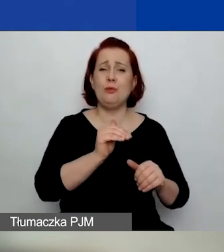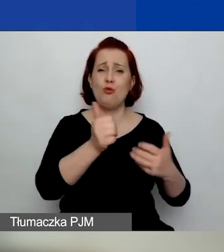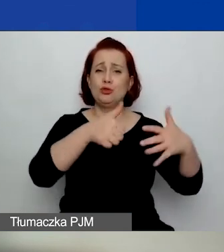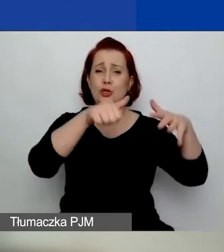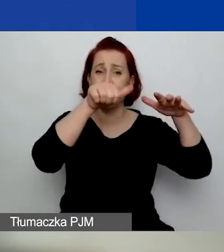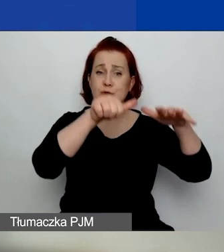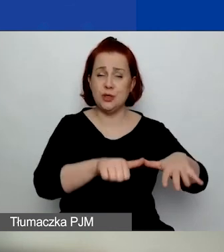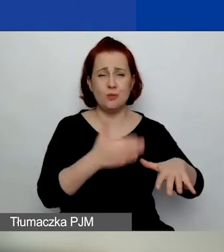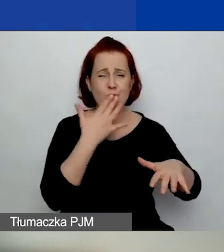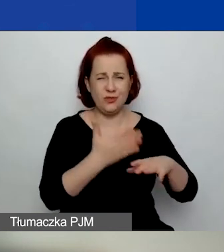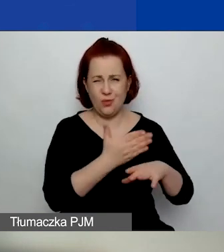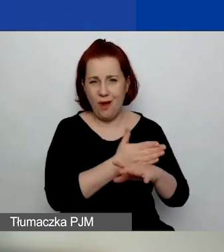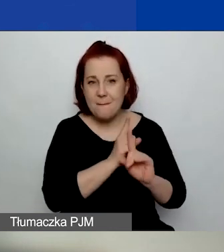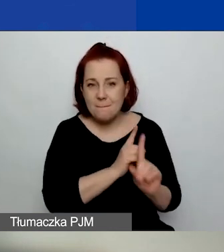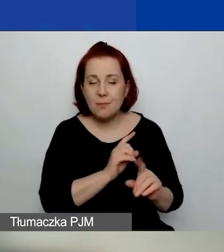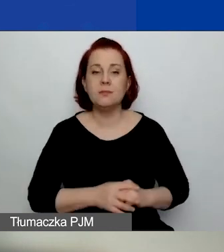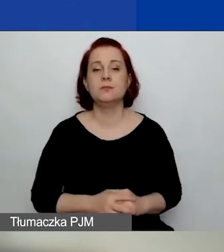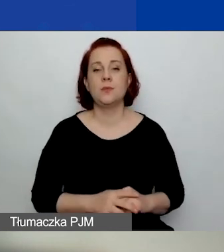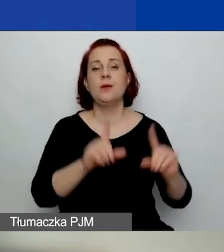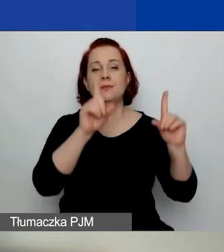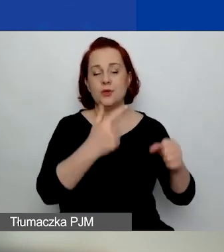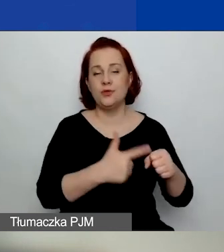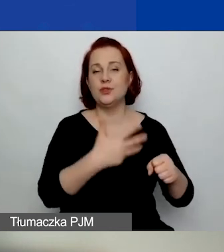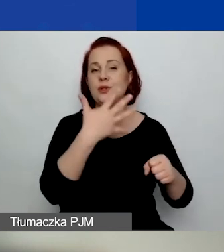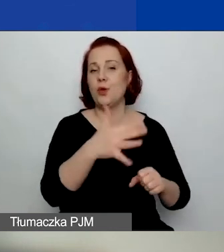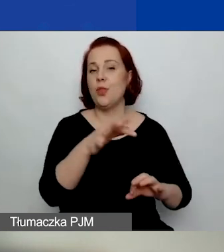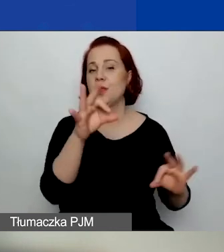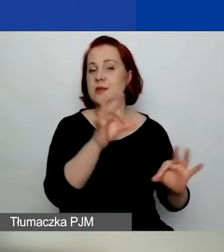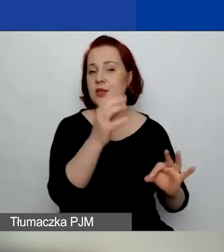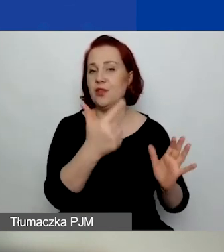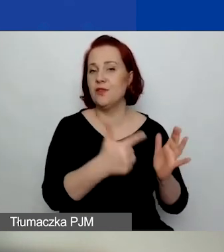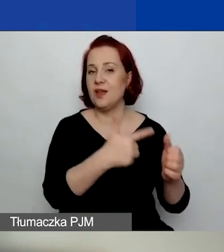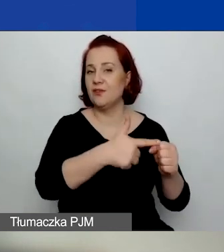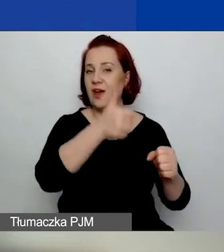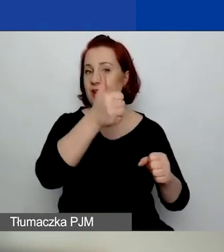tak jak mówiłam, od daty 25 stycznia tego roku wstecz.